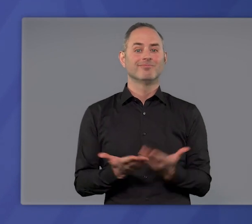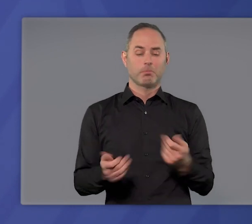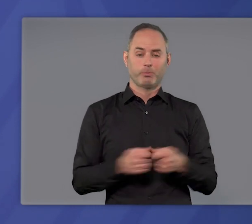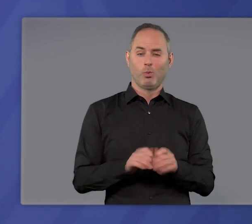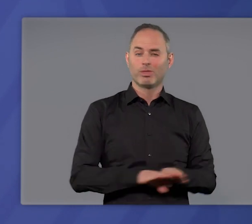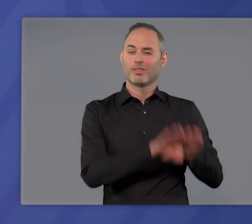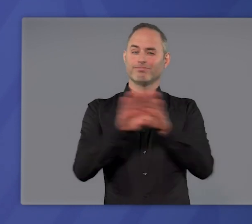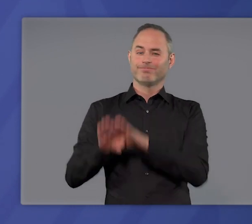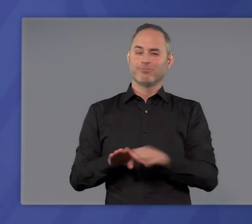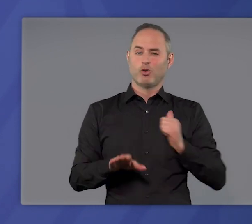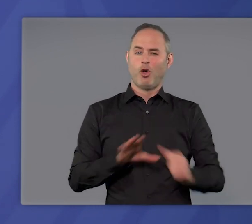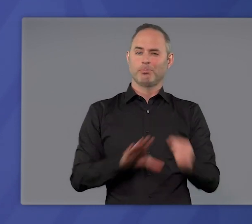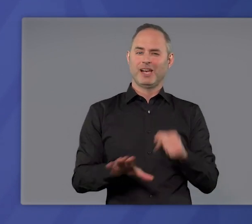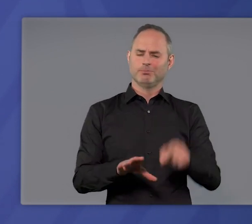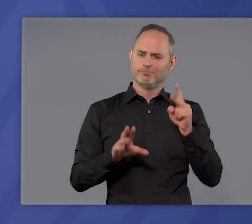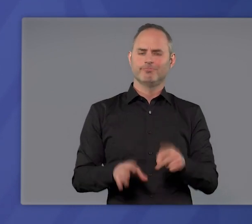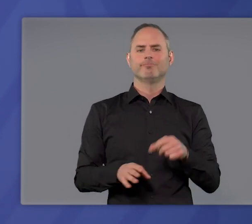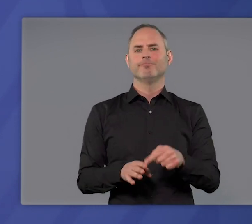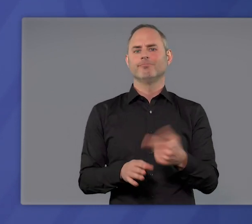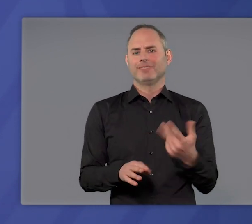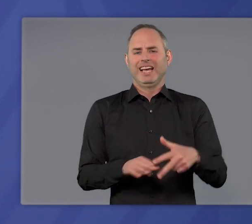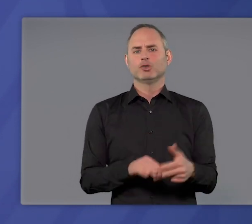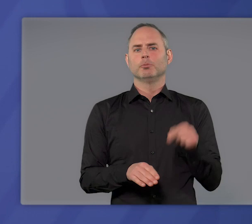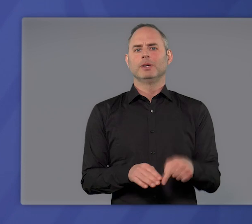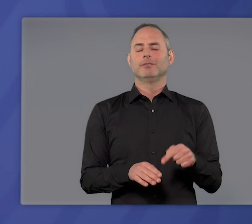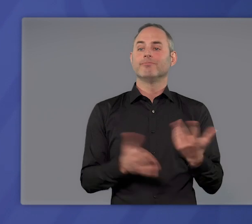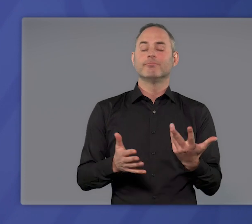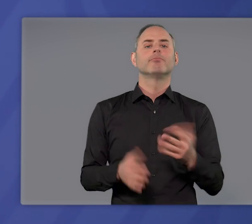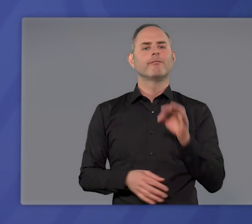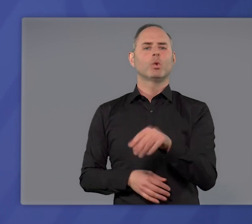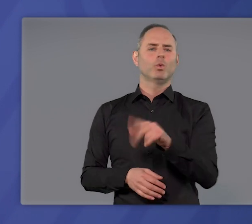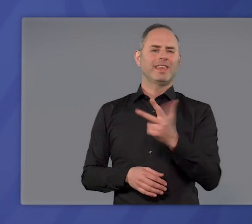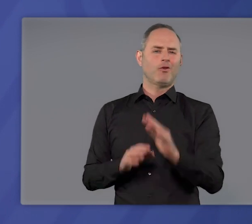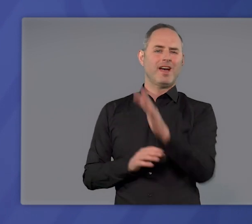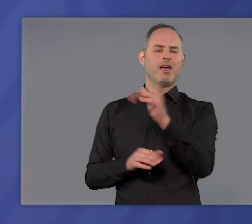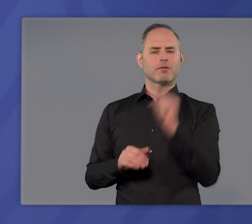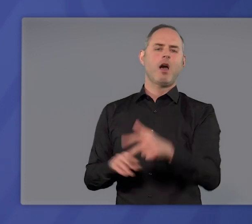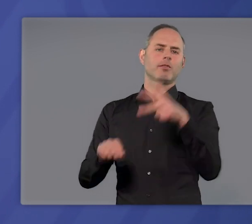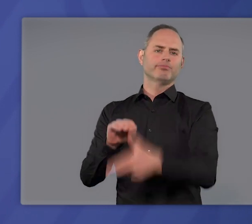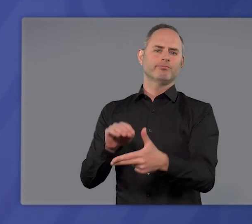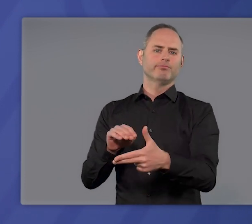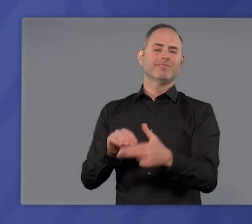Die bundeseinheitliche Notbremse ist das Instrument, die dritte Welle zu brechen und die Überlastung